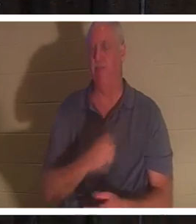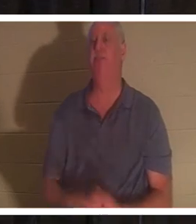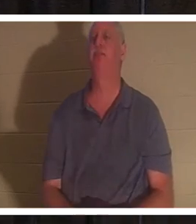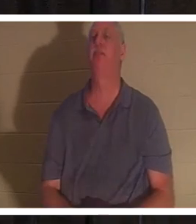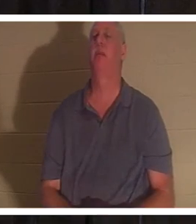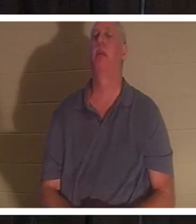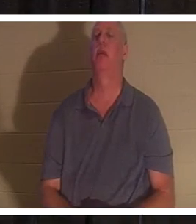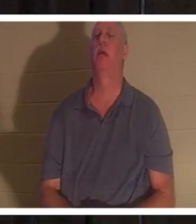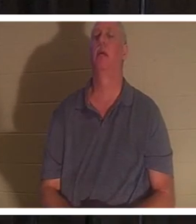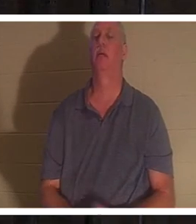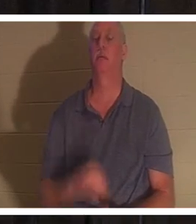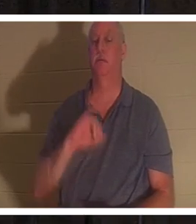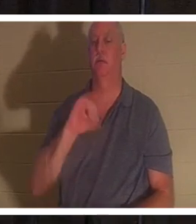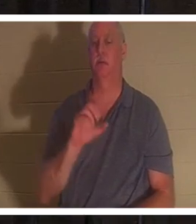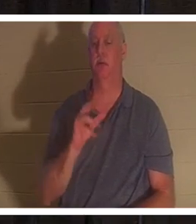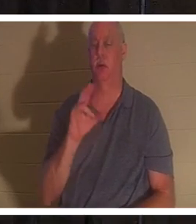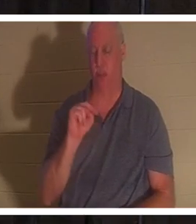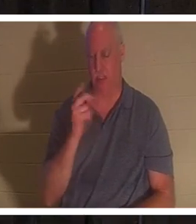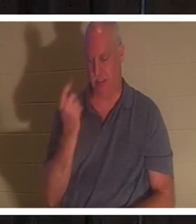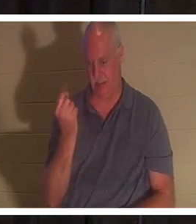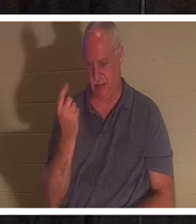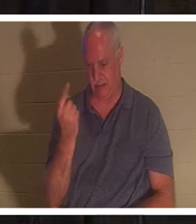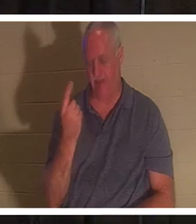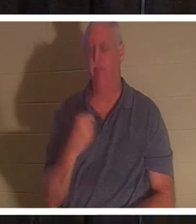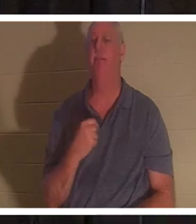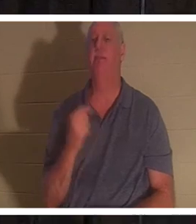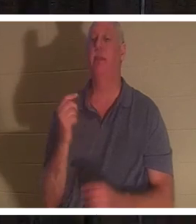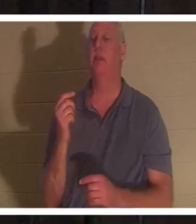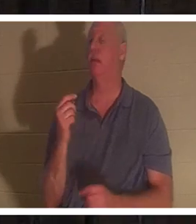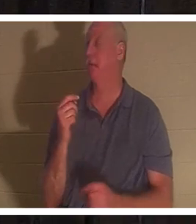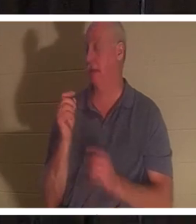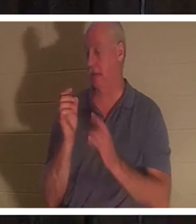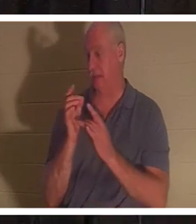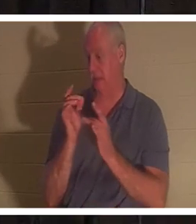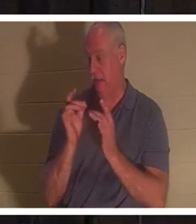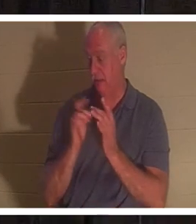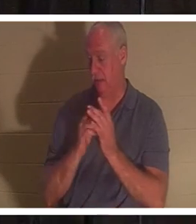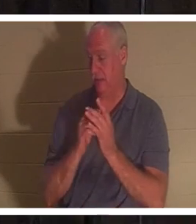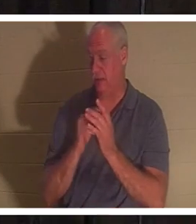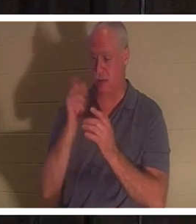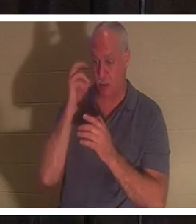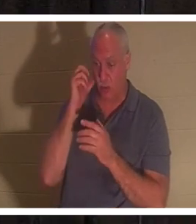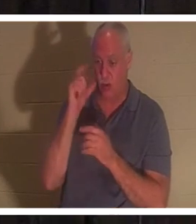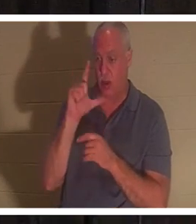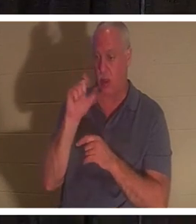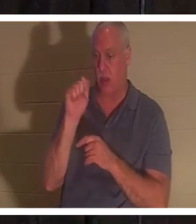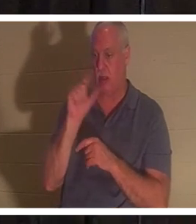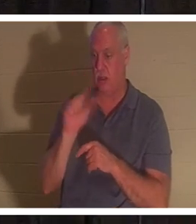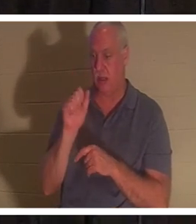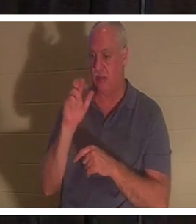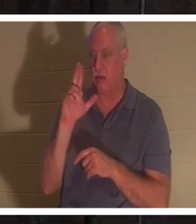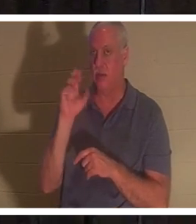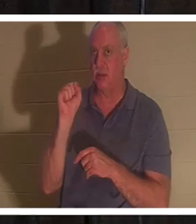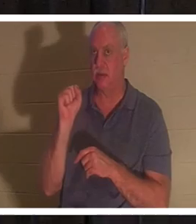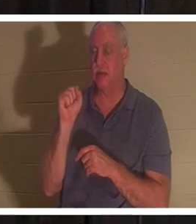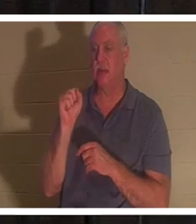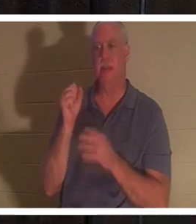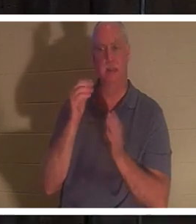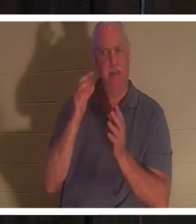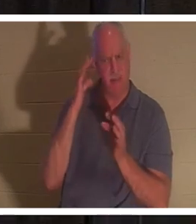, 11-ю главу Иоанна. Иисус, когда Ему сказали, что Лазарь болен, Он намеренно ждал, не он? Он